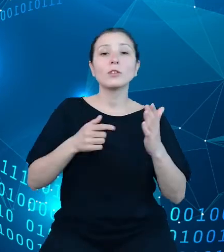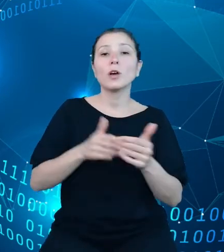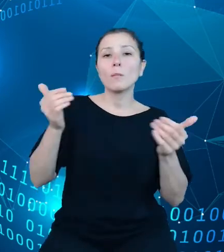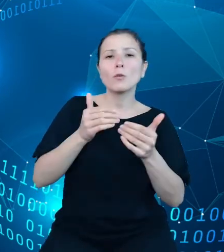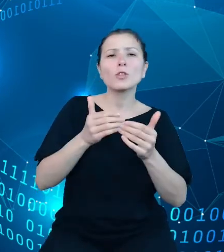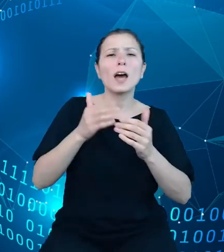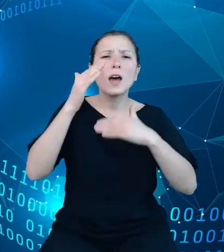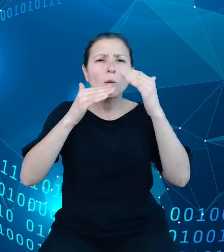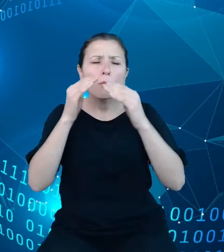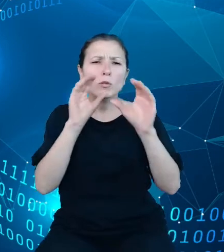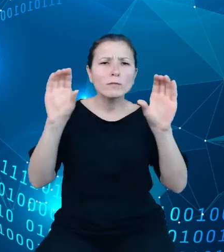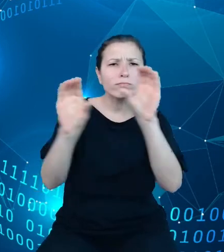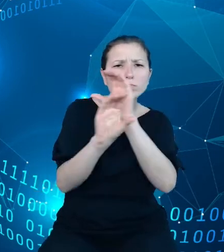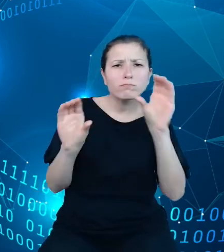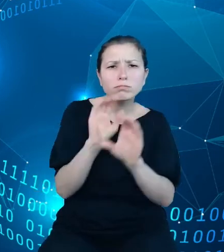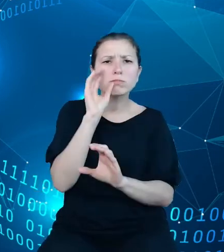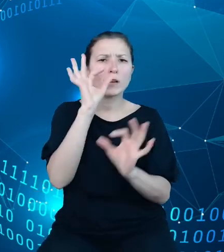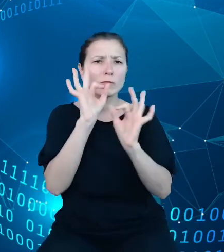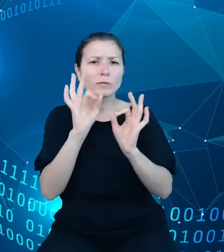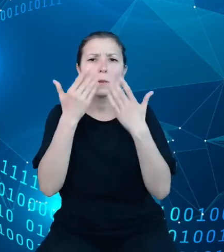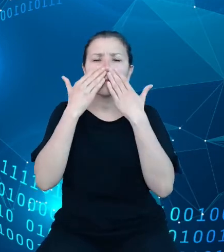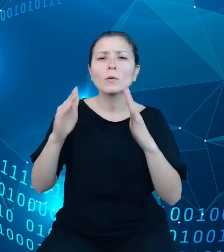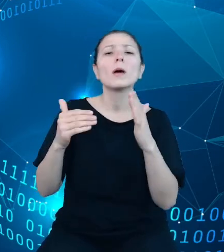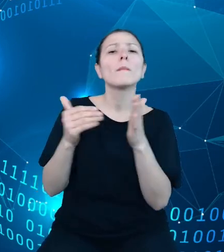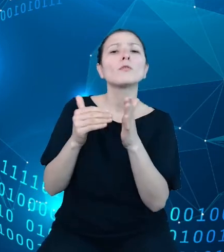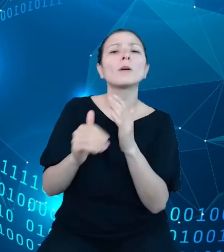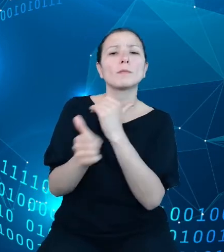prezentacji jakiejś zmiennej, tak jak na przykład ludność, do której przyporządkowane